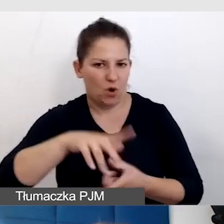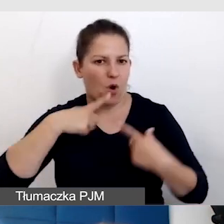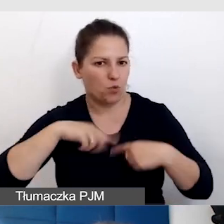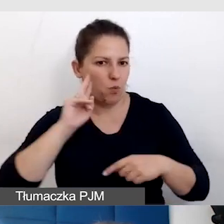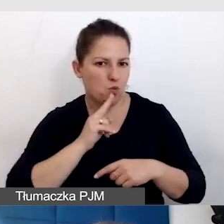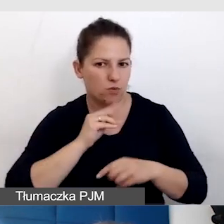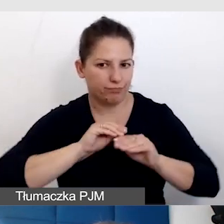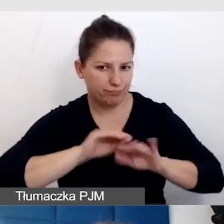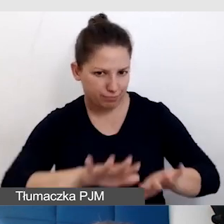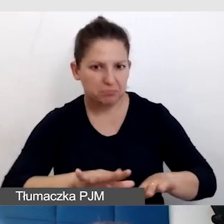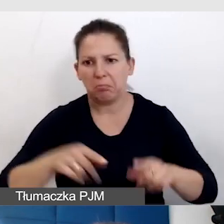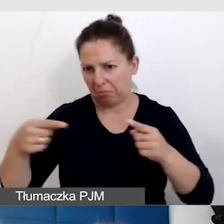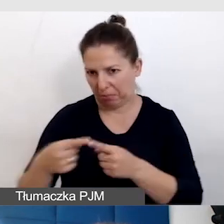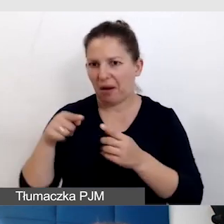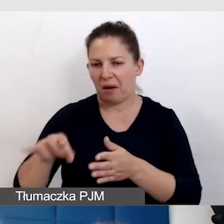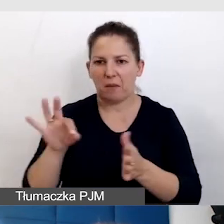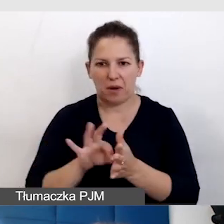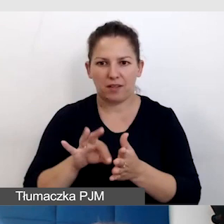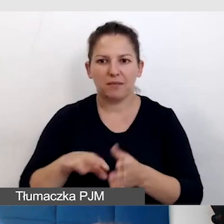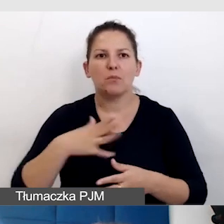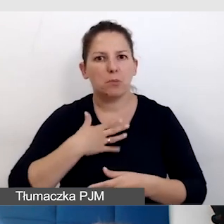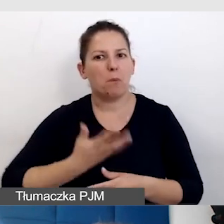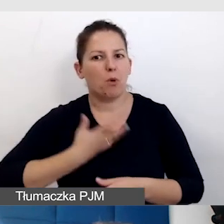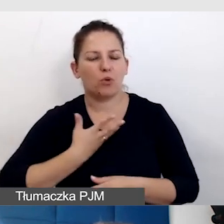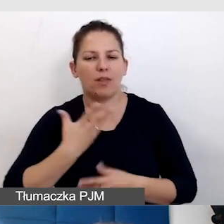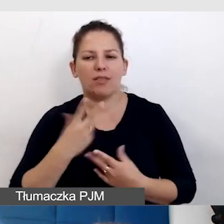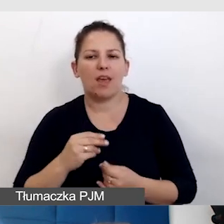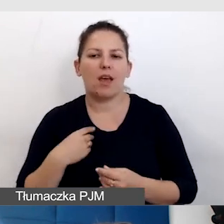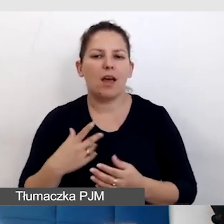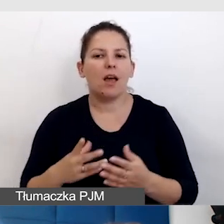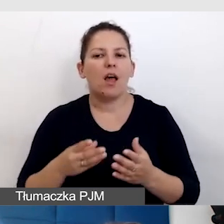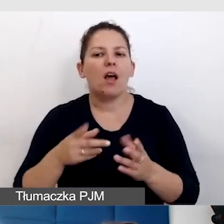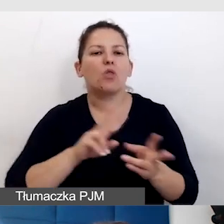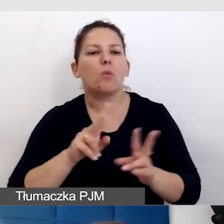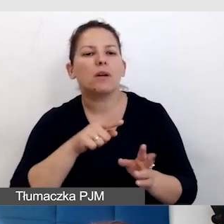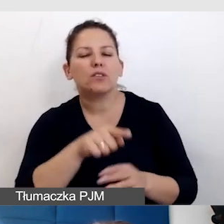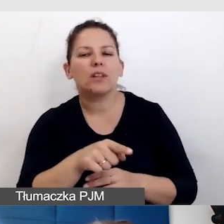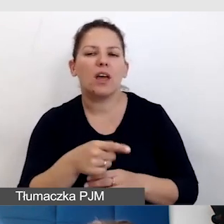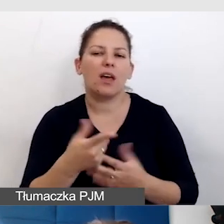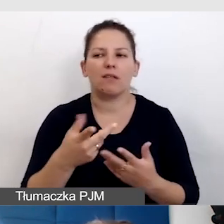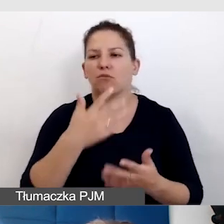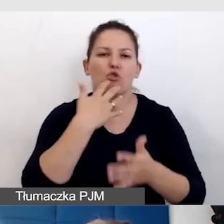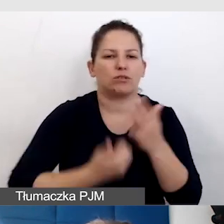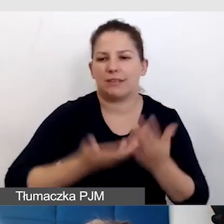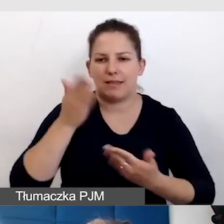I to się sprawdziło. Rzeczywiście mieliśmy poczucie, że nie inwestujemy w tłumaczenie, z którego nikt nie korzysta. Głusi do nas trafili.